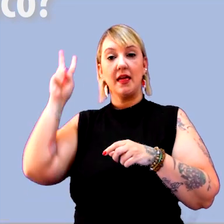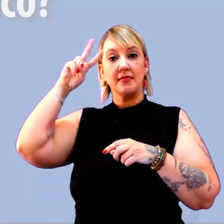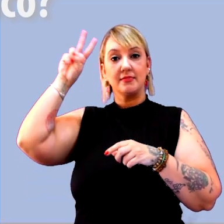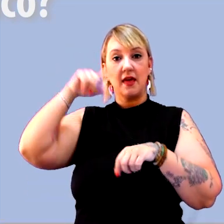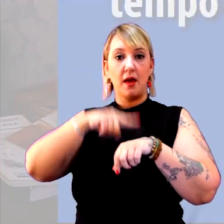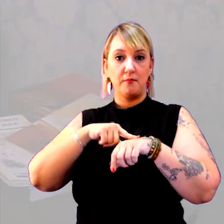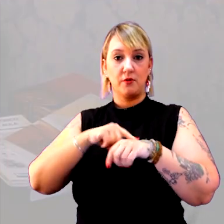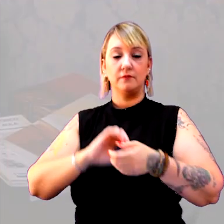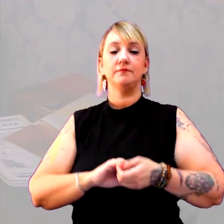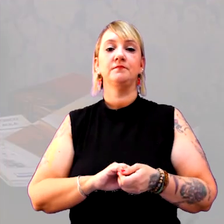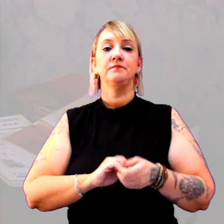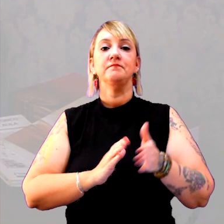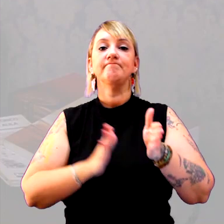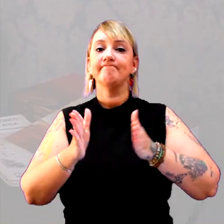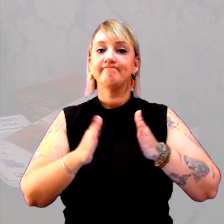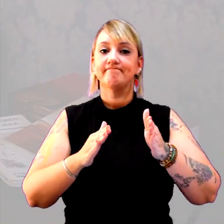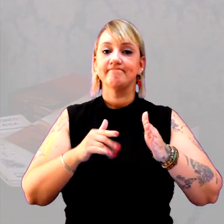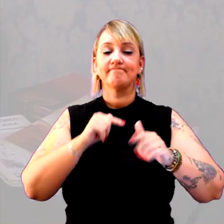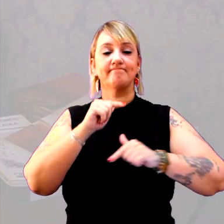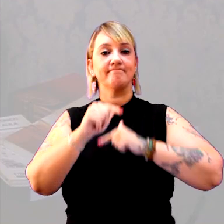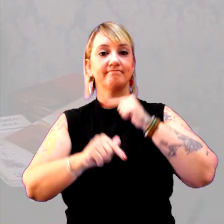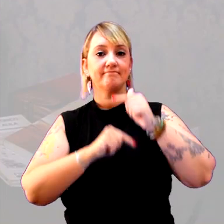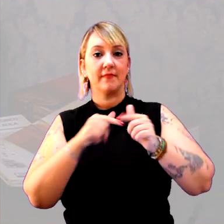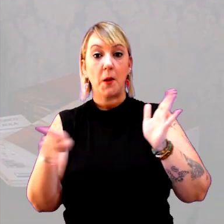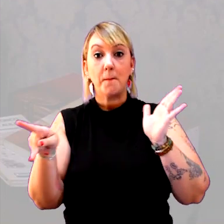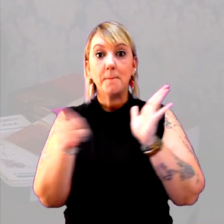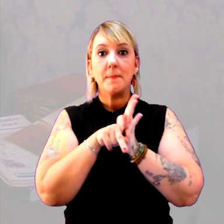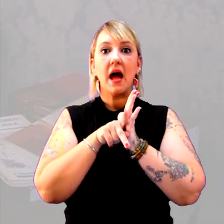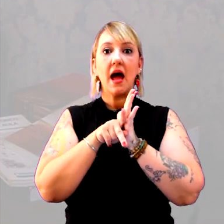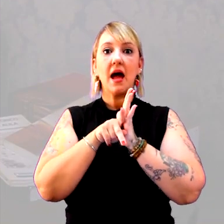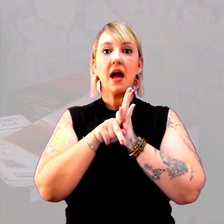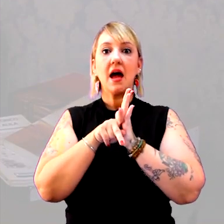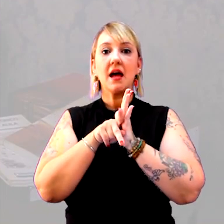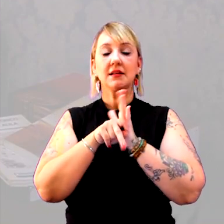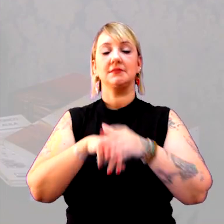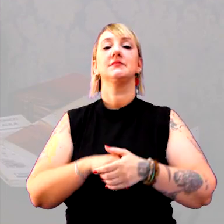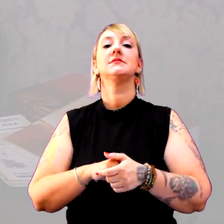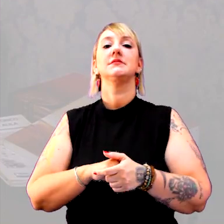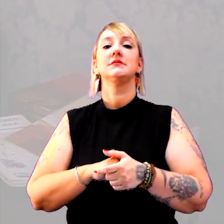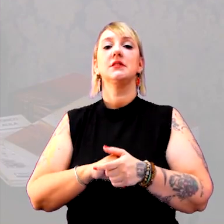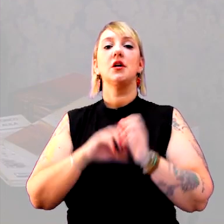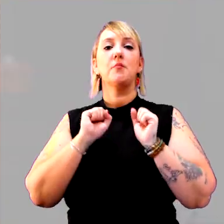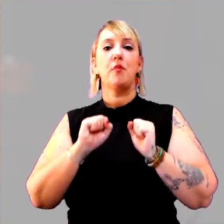Um caminho de trabalho, para o trabalho com o tempo histórico, pode ser a escravidão.